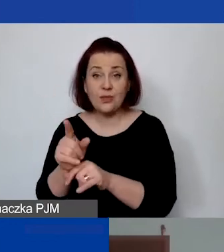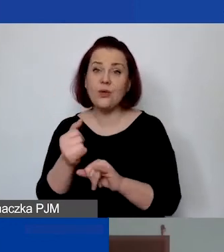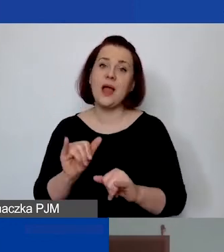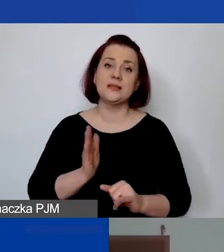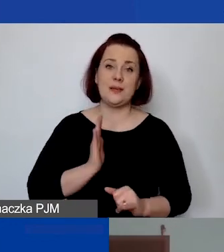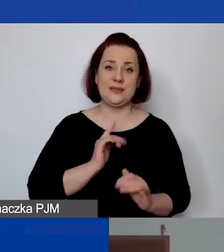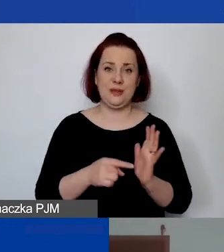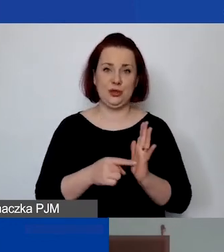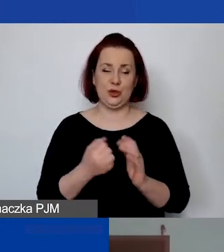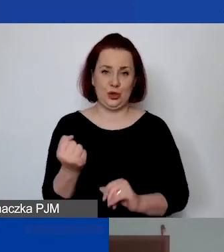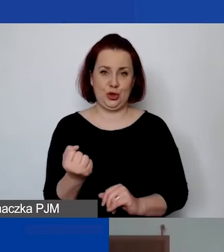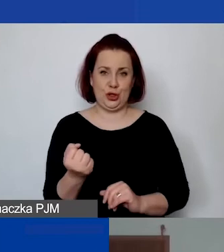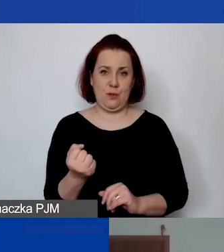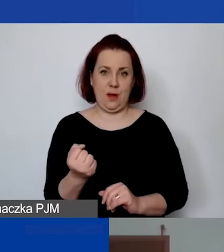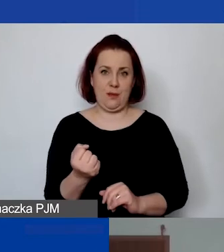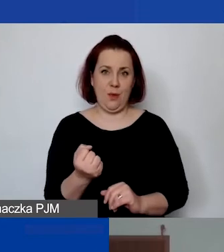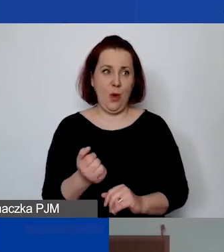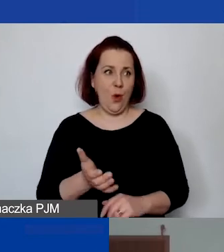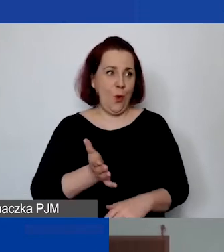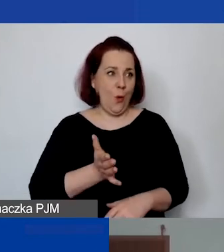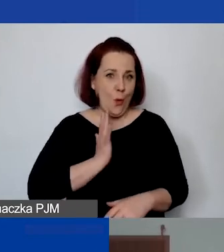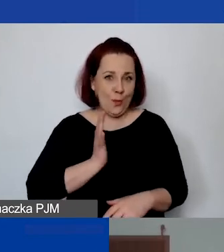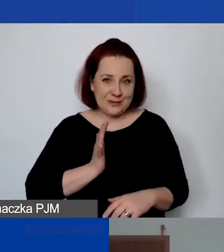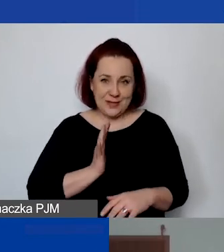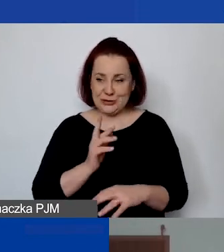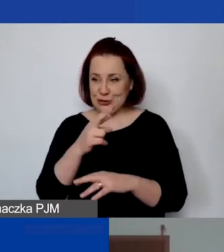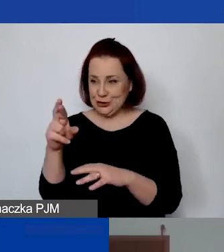Oczywiście ubezpieczyć środek trwały jest łatwiej. Nawet sam komputer,